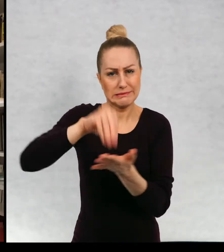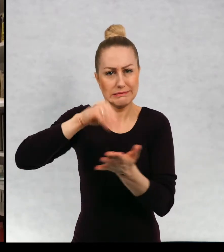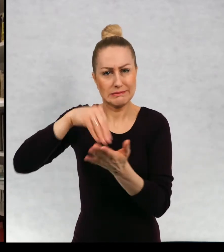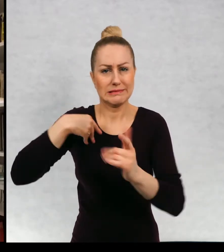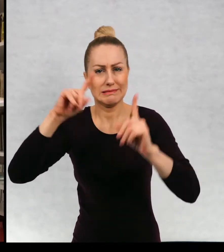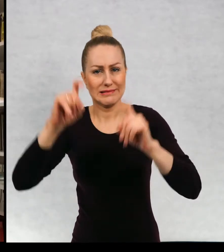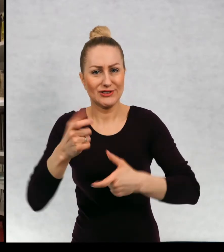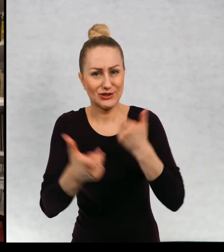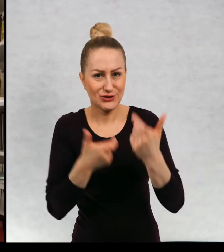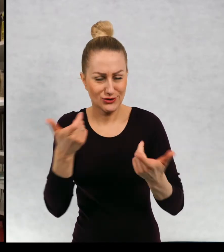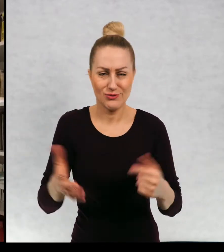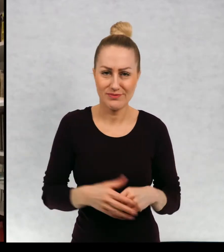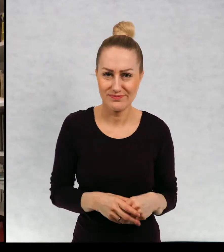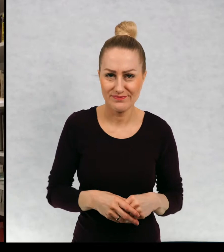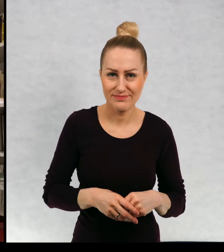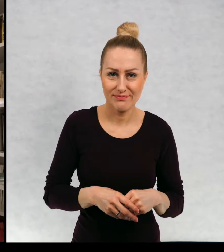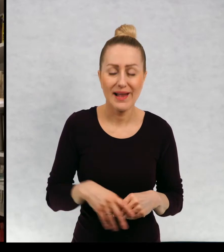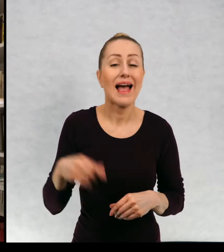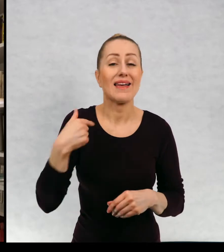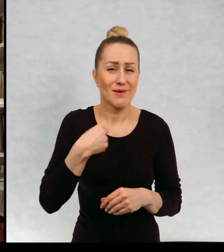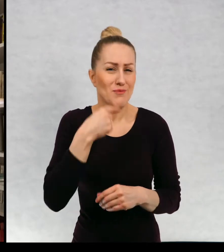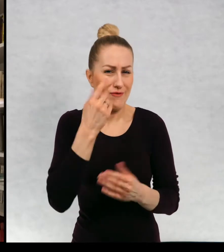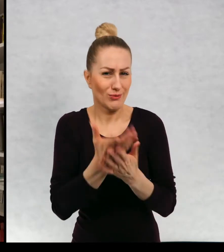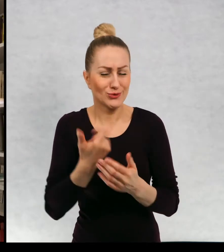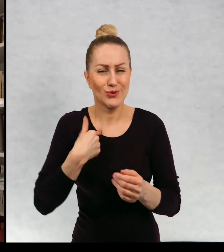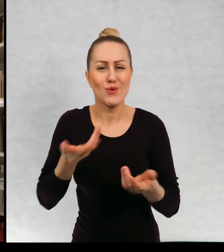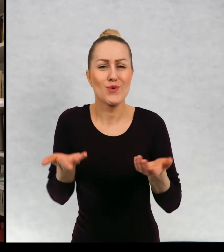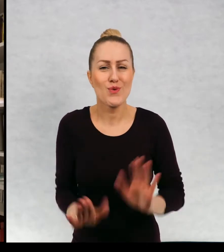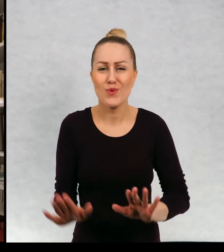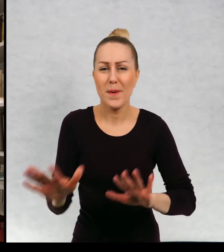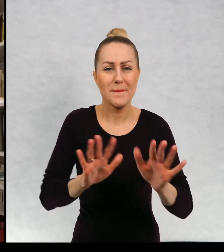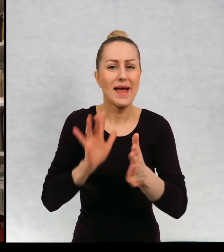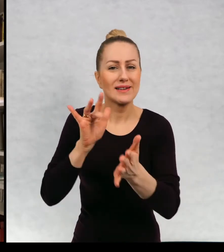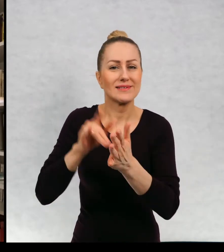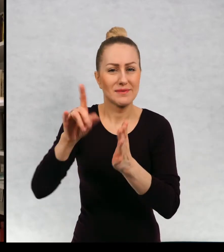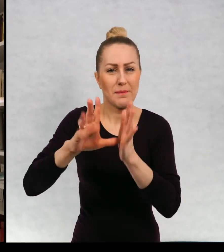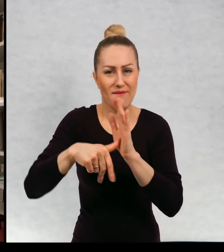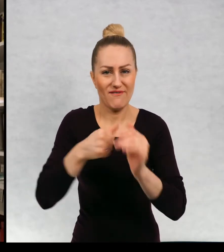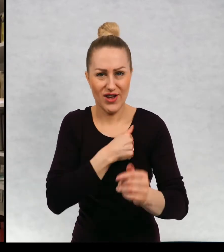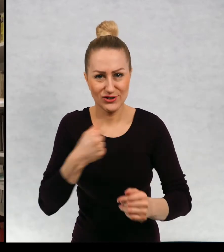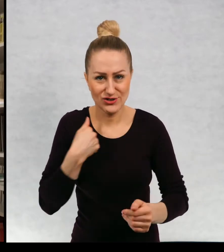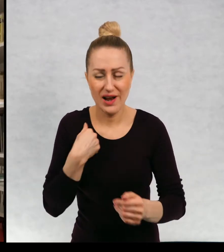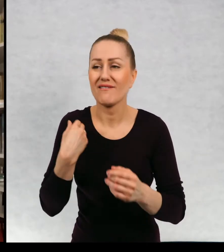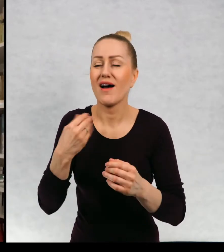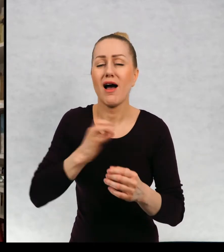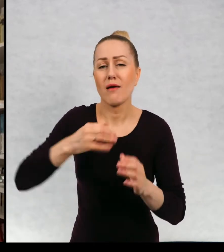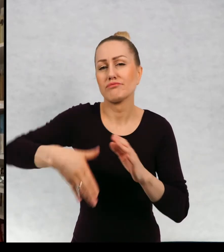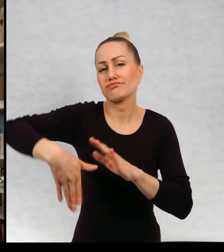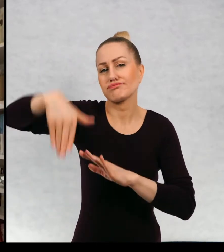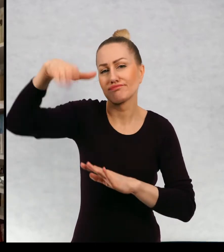Urodziłam się już to chyba wspominałam, że urodziłam się w Warszawie i większość, część życia spędziłam w Warszawie